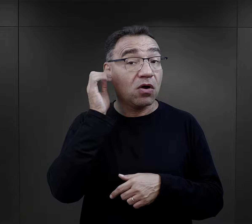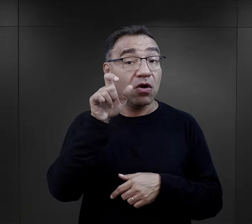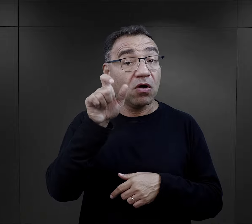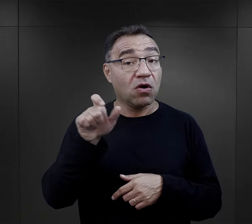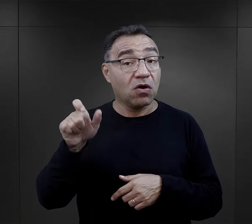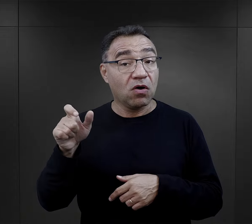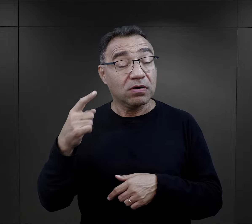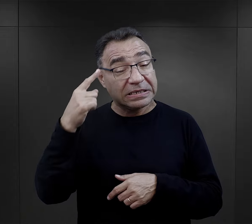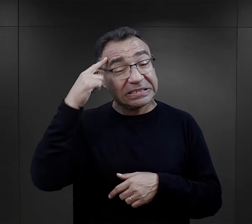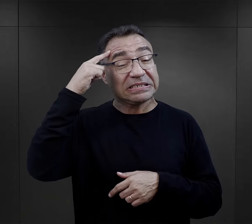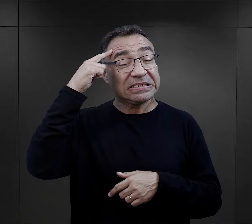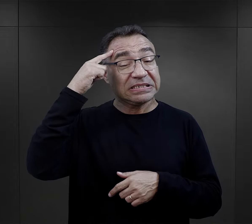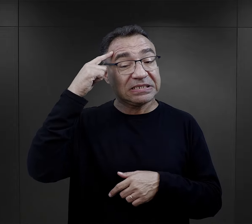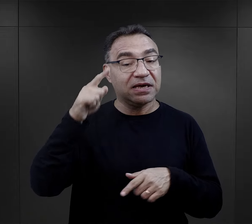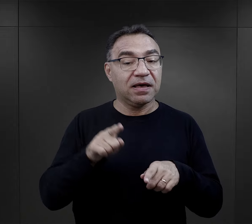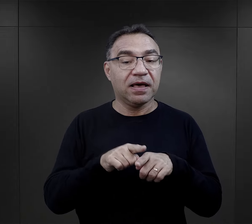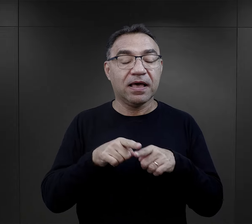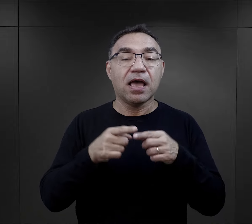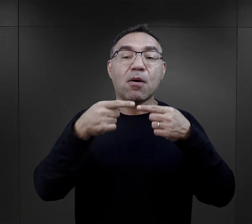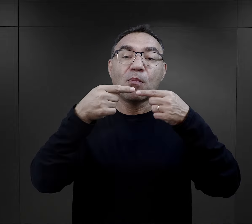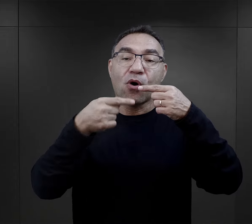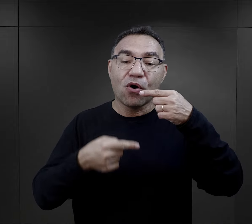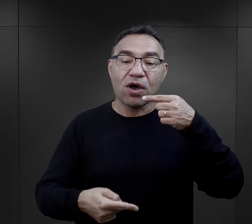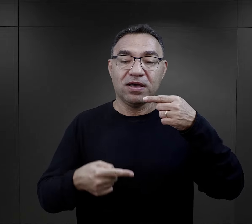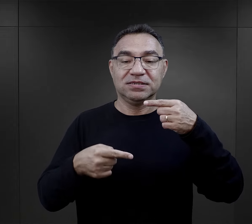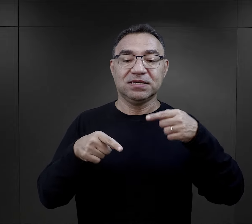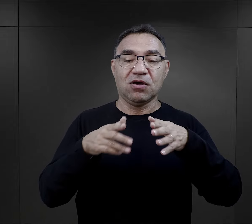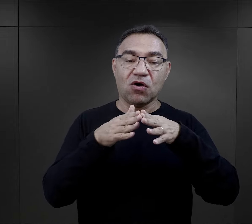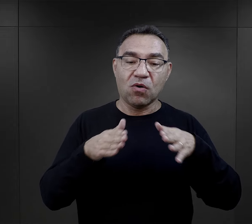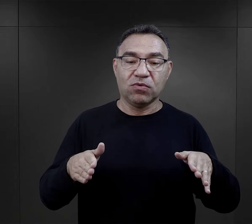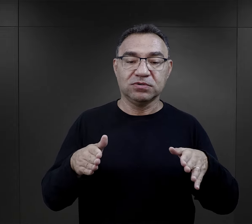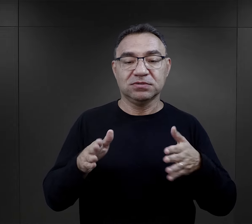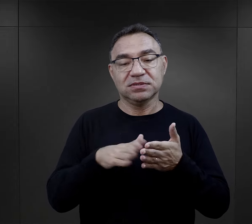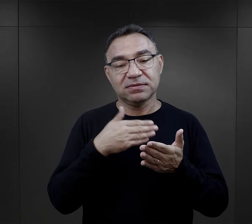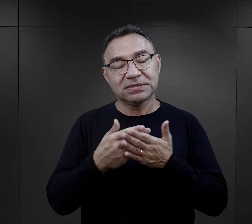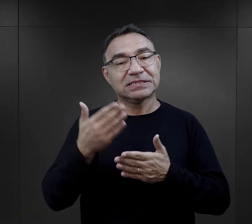Więźniarki wspominają również o poezji obozowej,